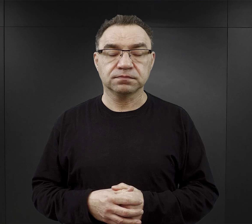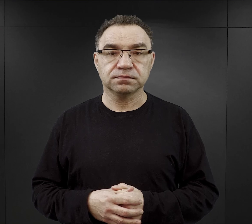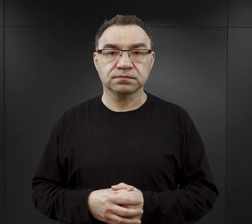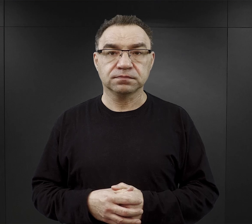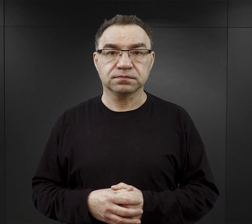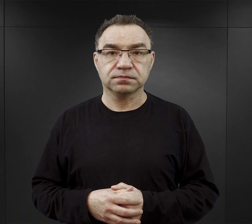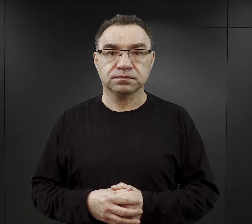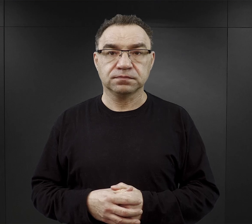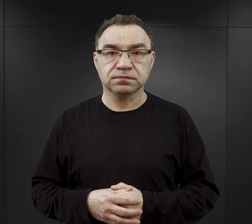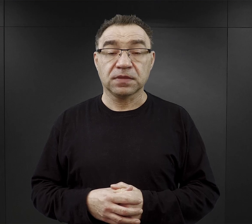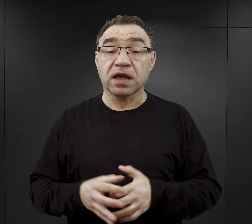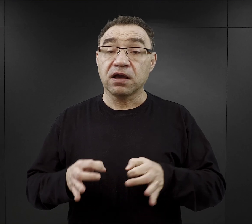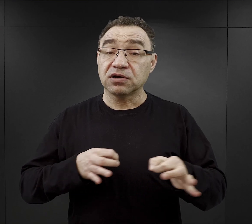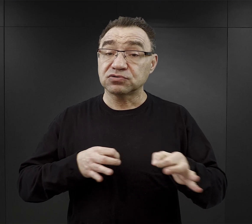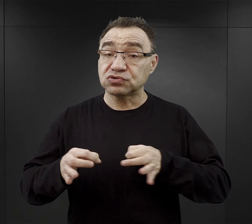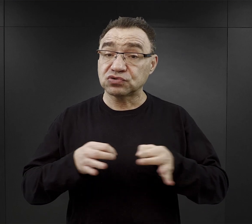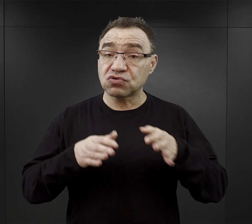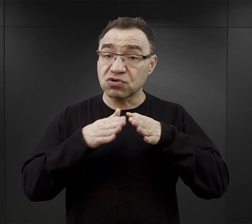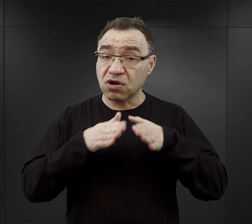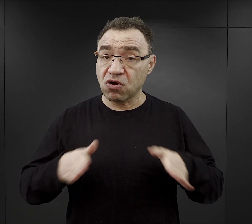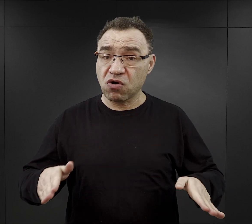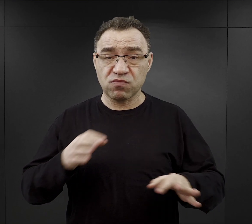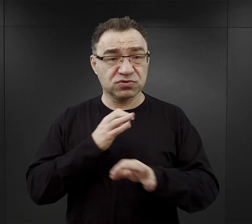Historia obozu Auschwitz jest niezwykle złożona.